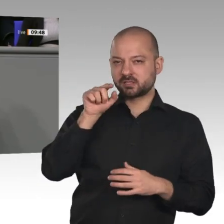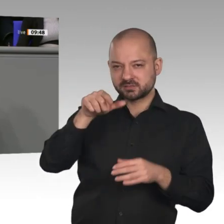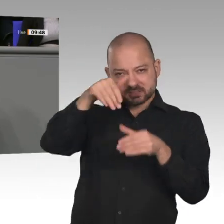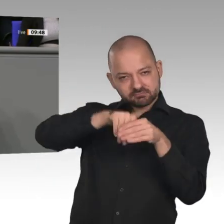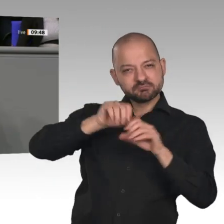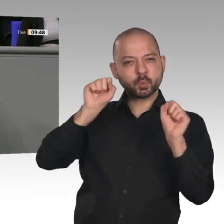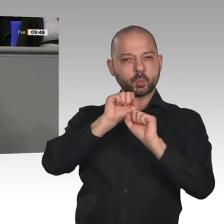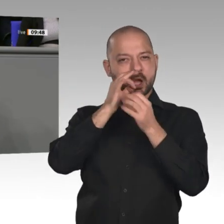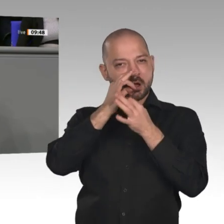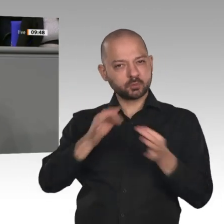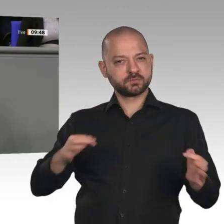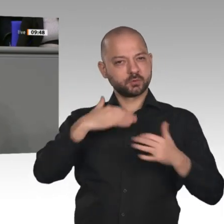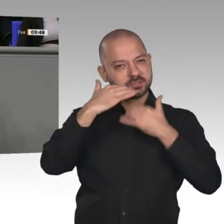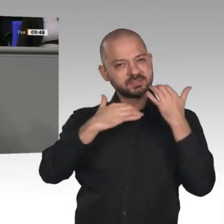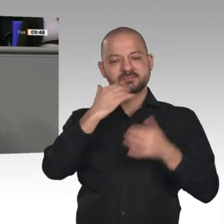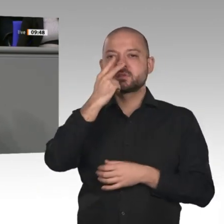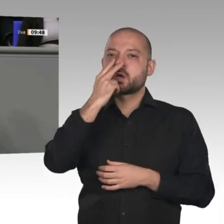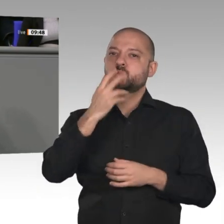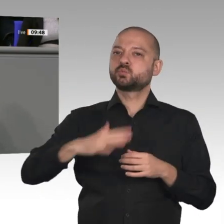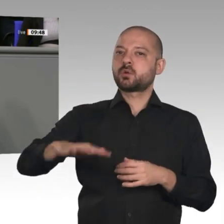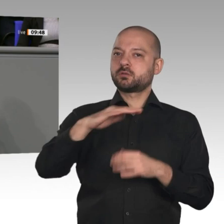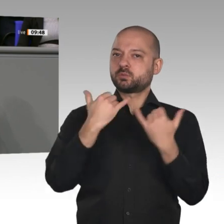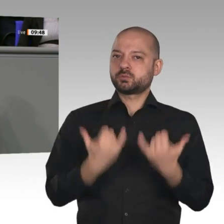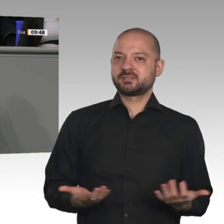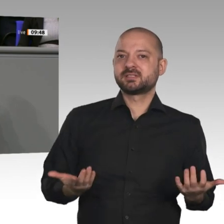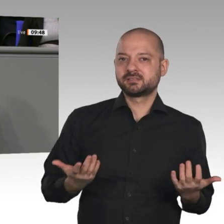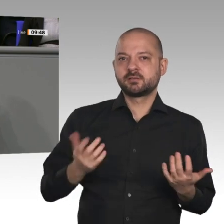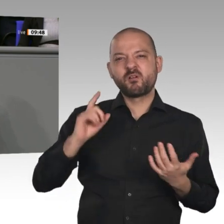Wir haben vor allem Dank zu sagen den vielen Millionen Arbeitnehmerinnen und Arbeitnehmern,